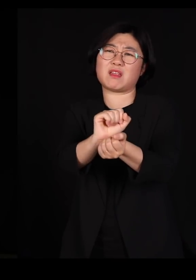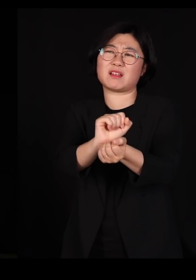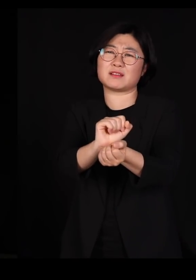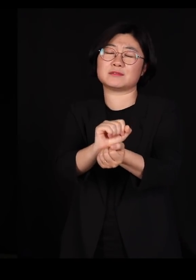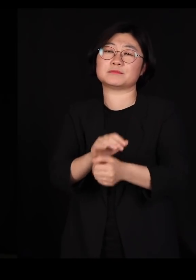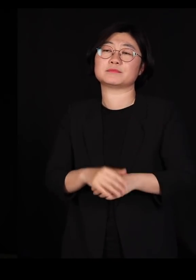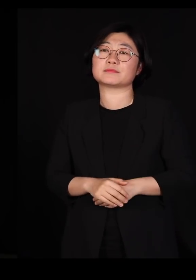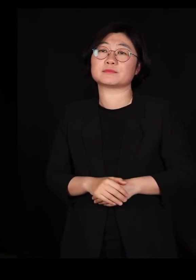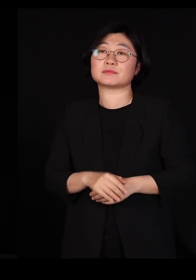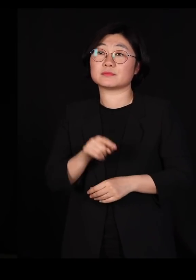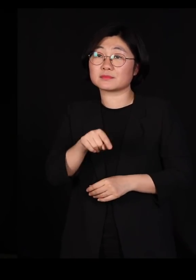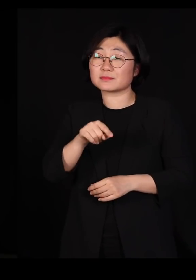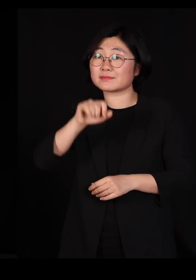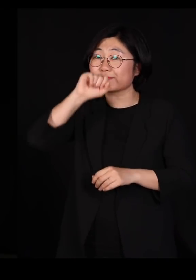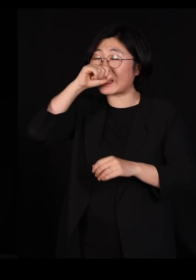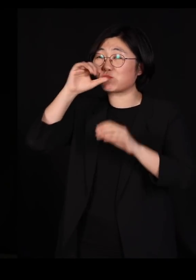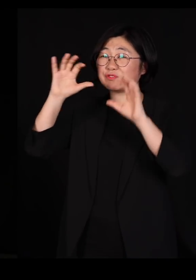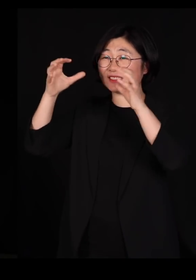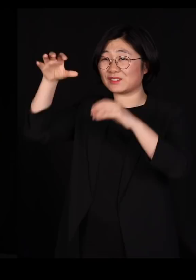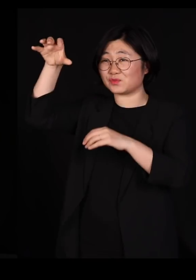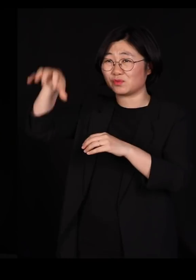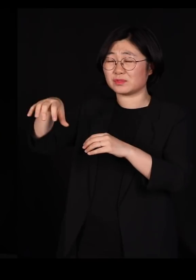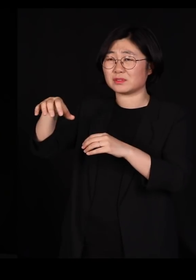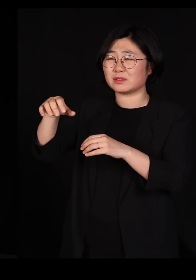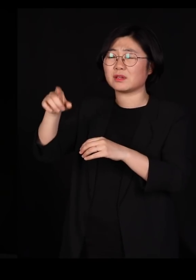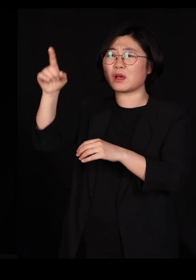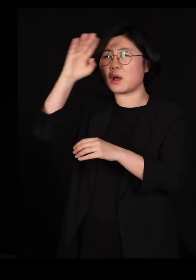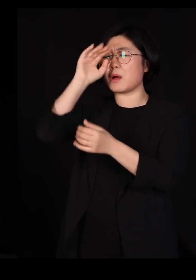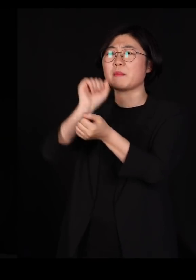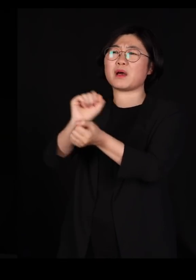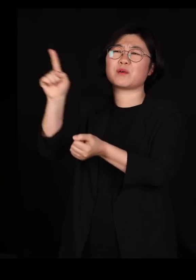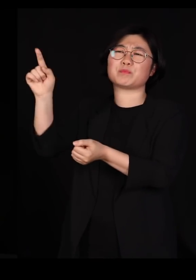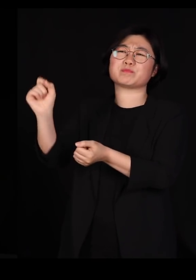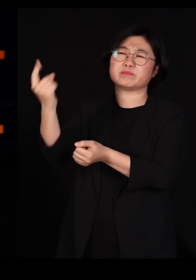그게 아프리카 북부에서 생긴 병이거든요?